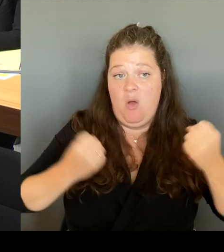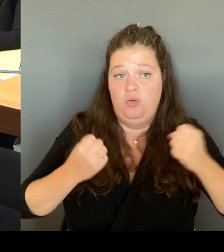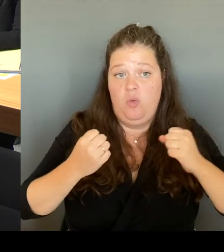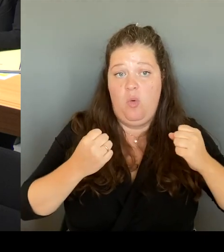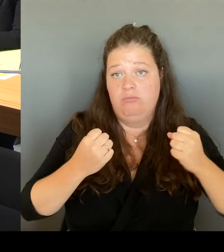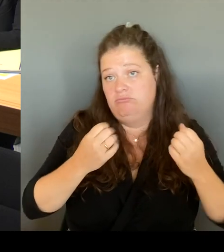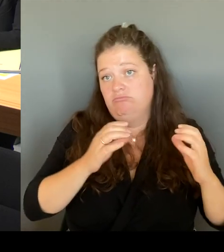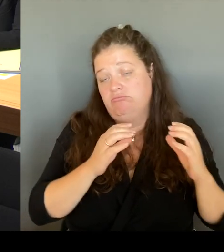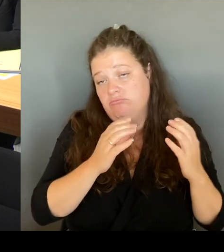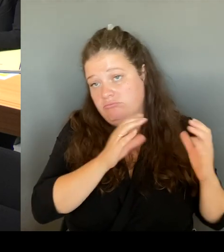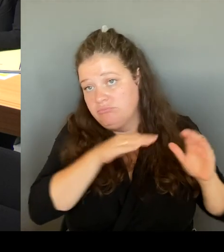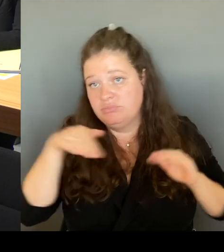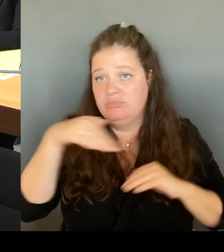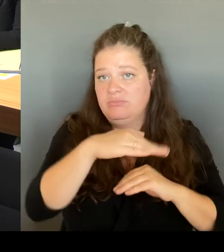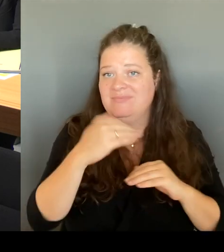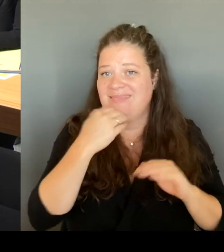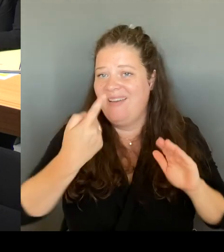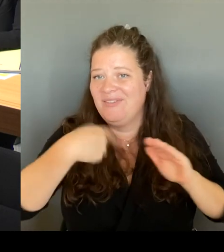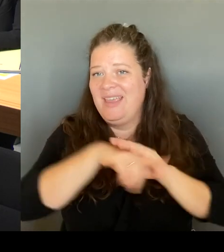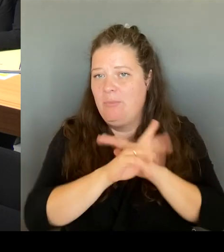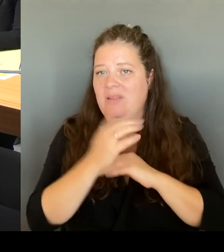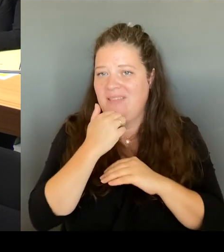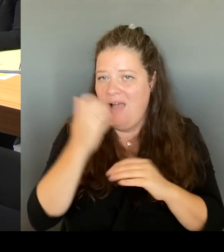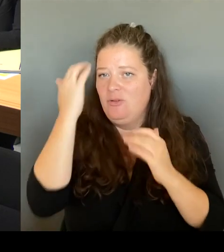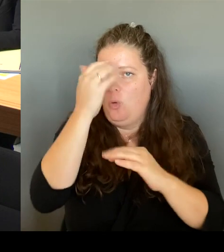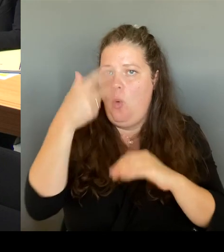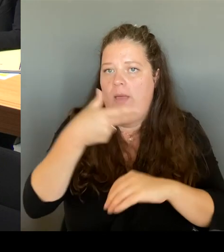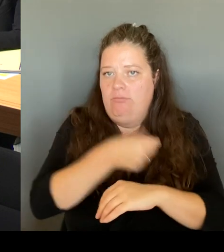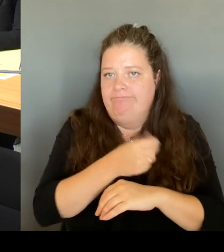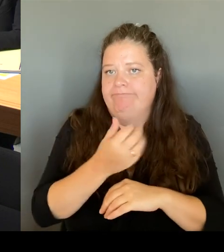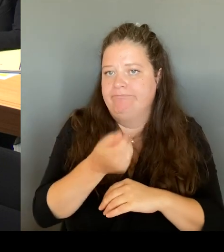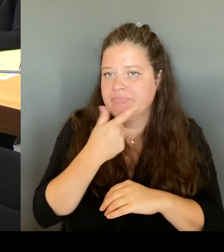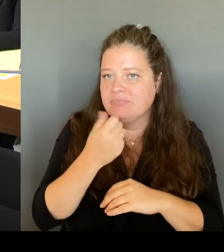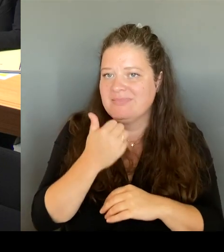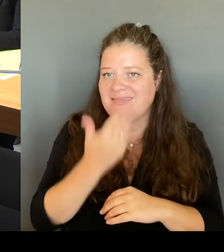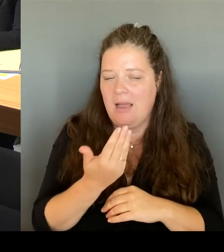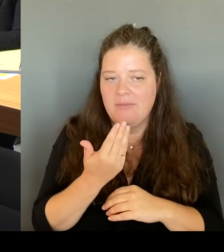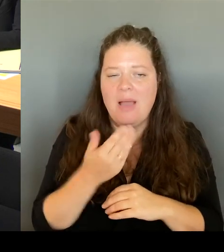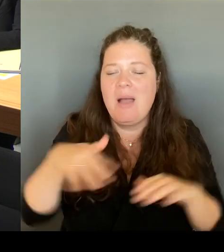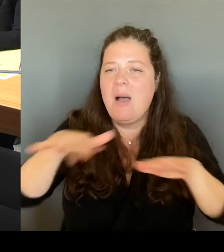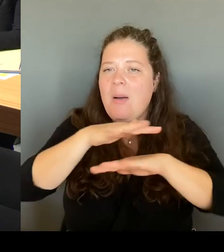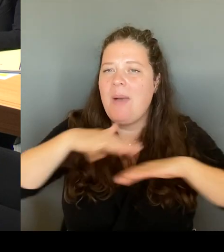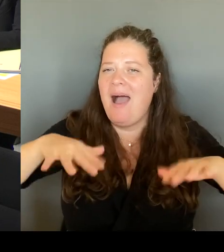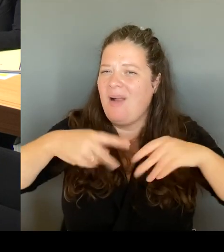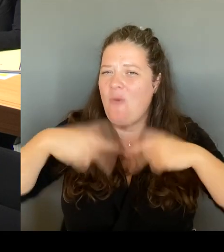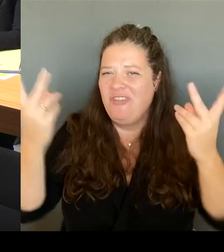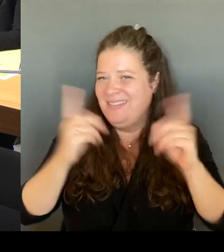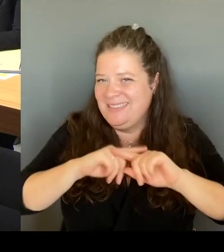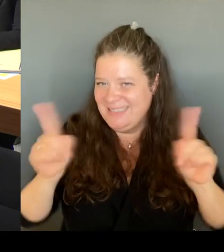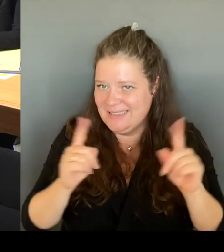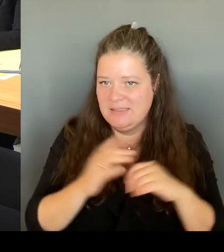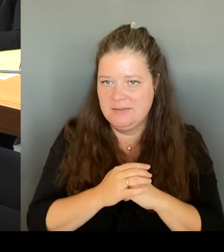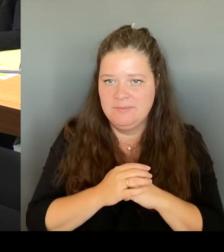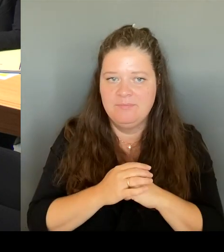die Anwohner:innen, die Gewerbetreibenden sind dort sehr, sehr aktiv. Und das finde ich sehr gut.